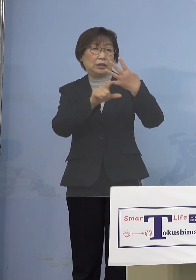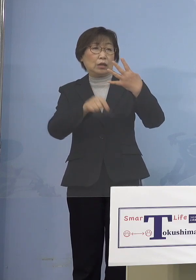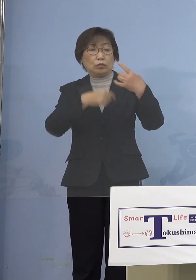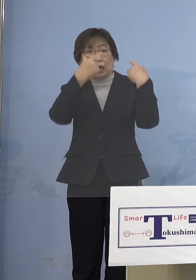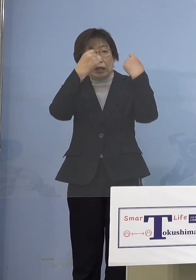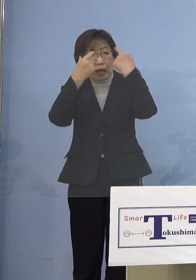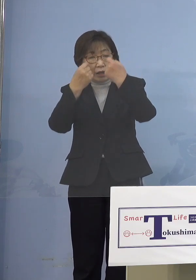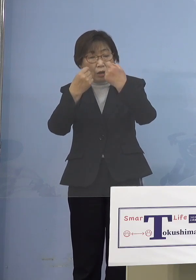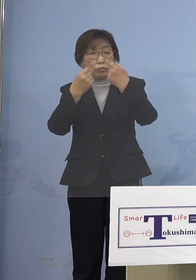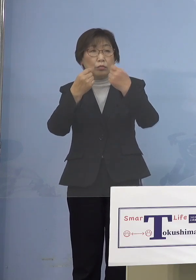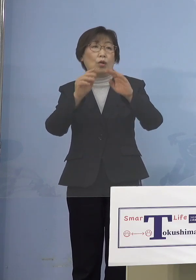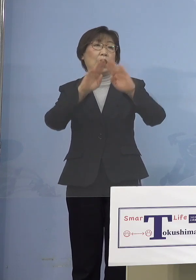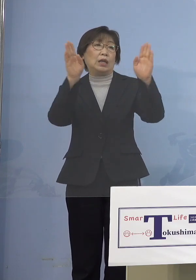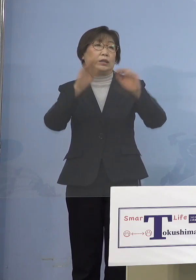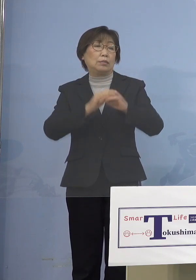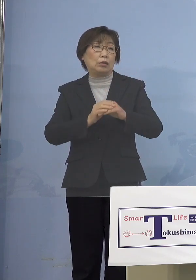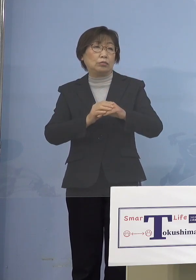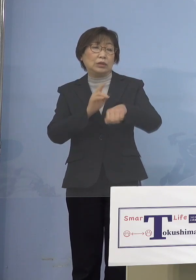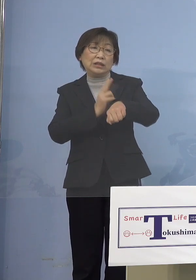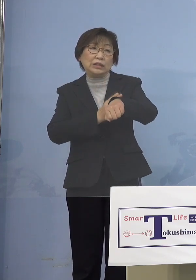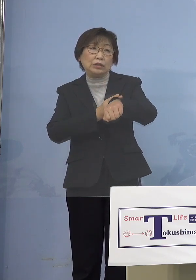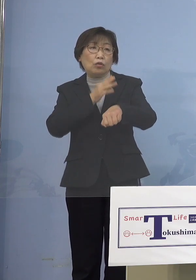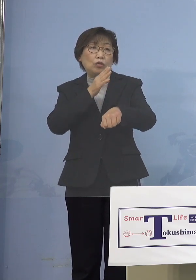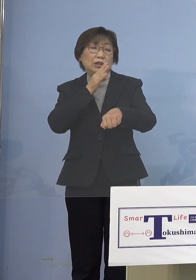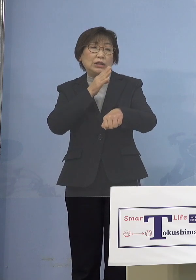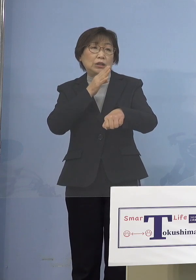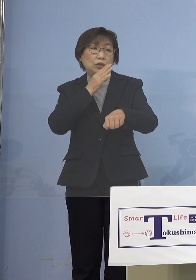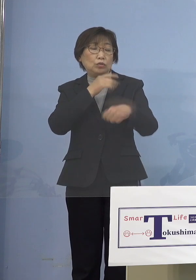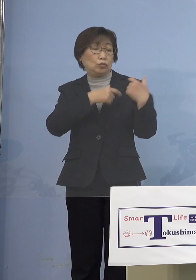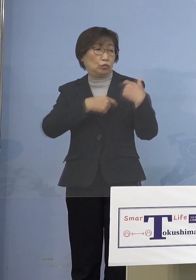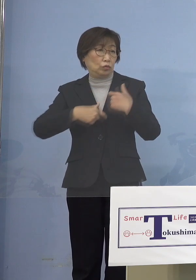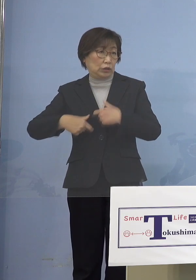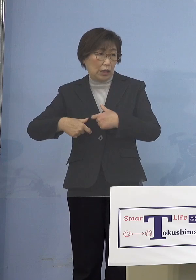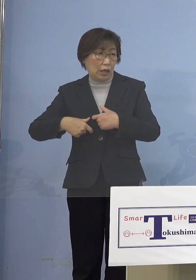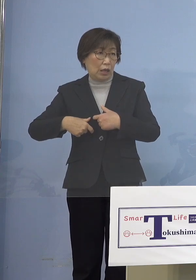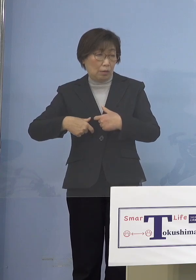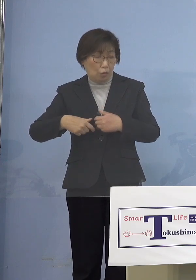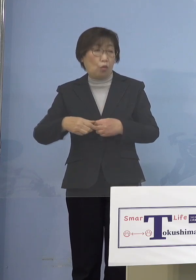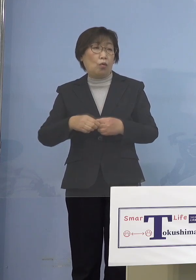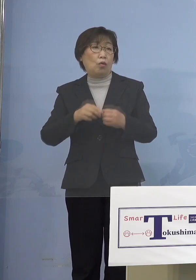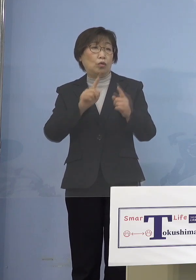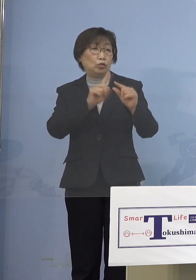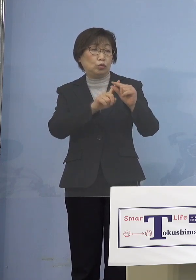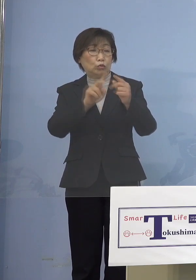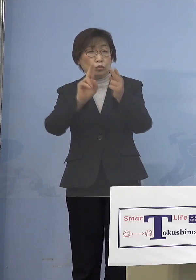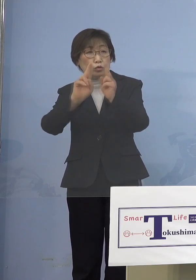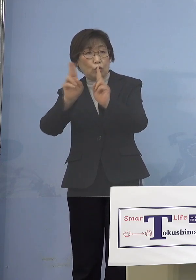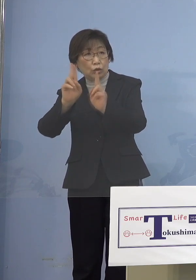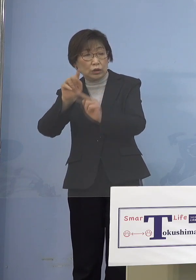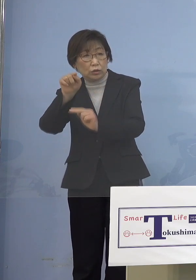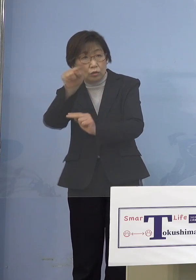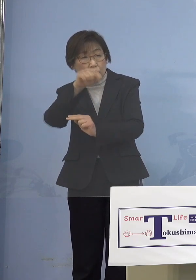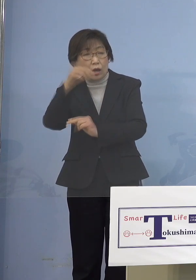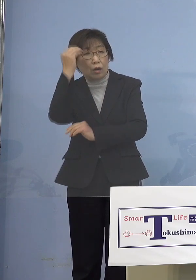ましてや技能実習生はどうするの これは中小企業も困るし それぞれの国の皆さん方も 困るということで